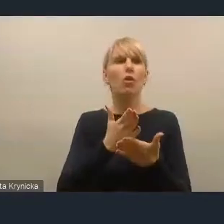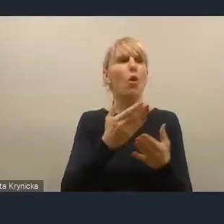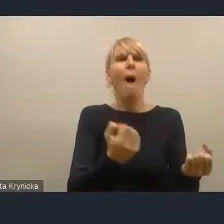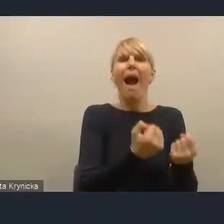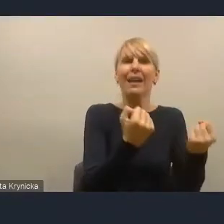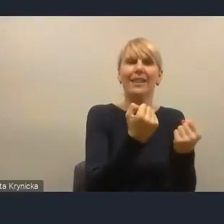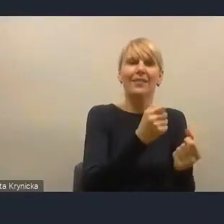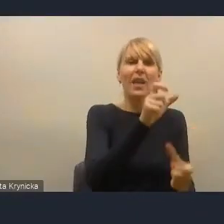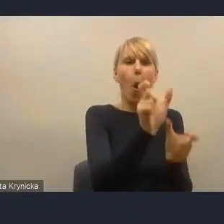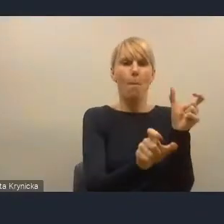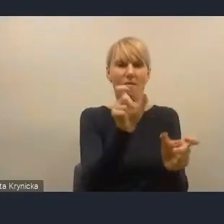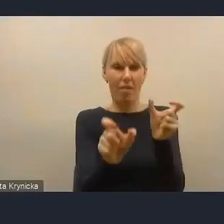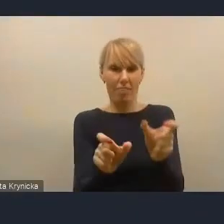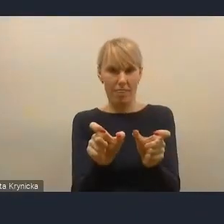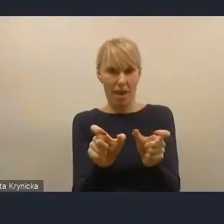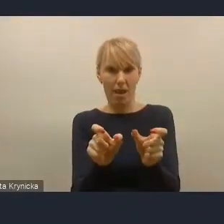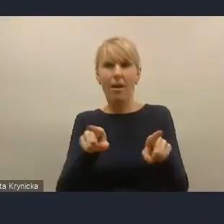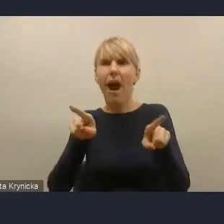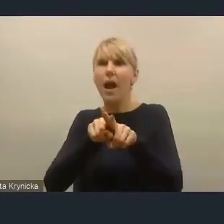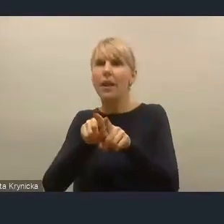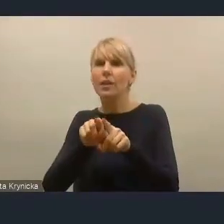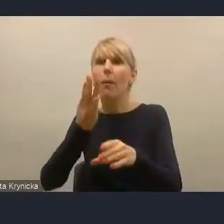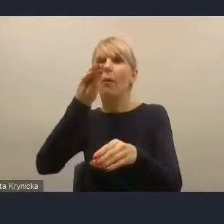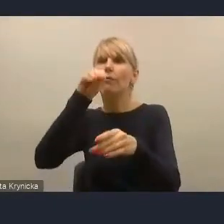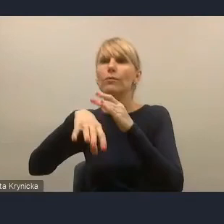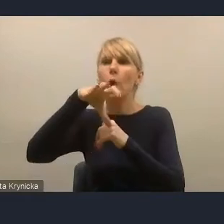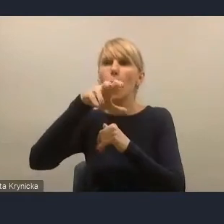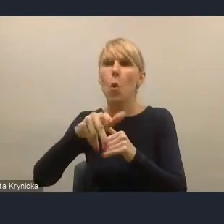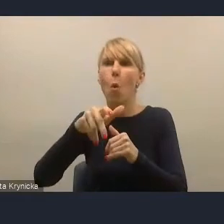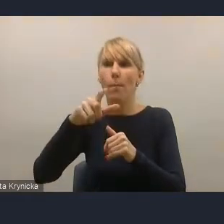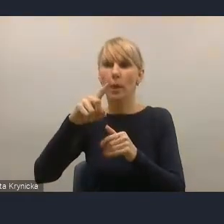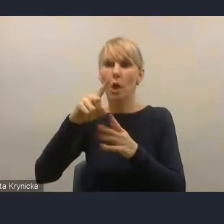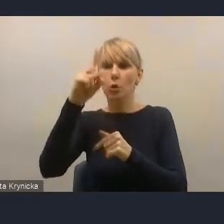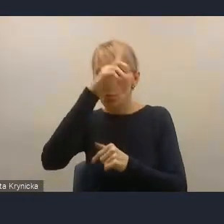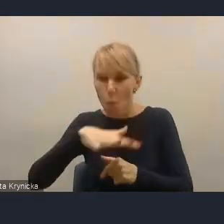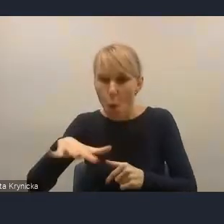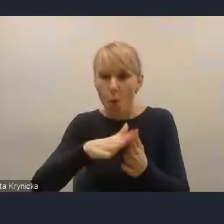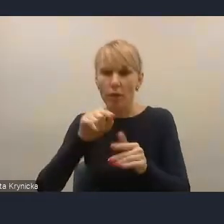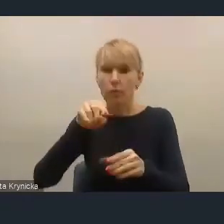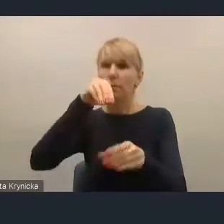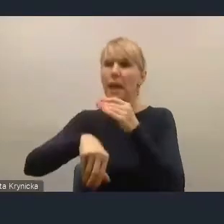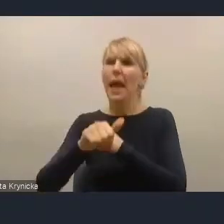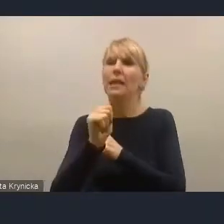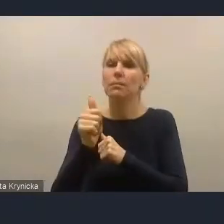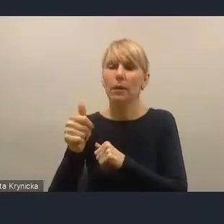ale tych właściwie społecznych ekspertów, którzy rzeczywiście posiadają ogromną wiedzę i kapitał,